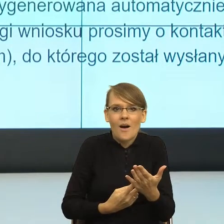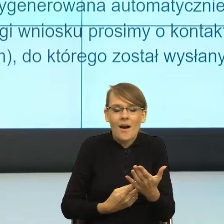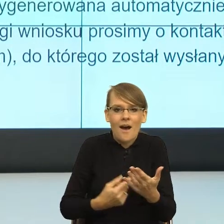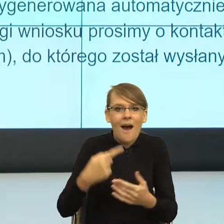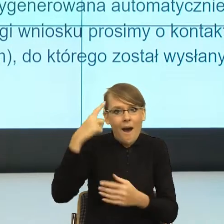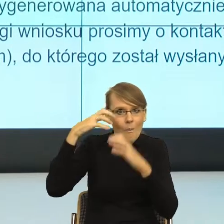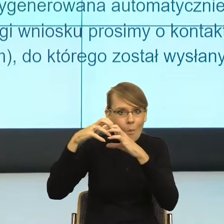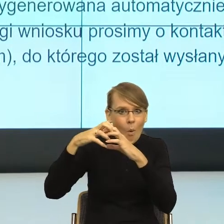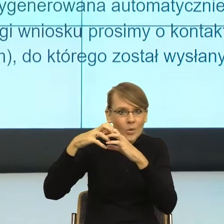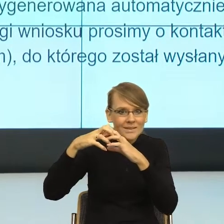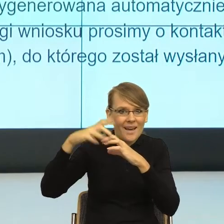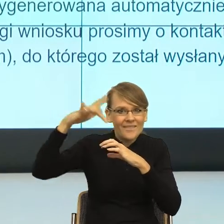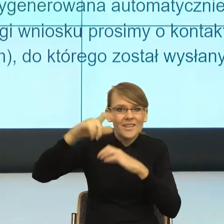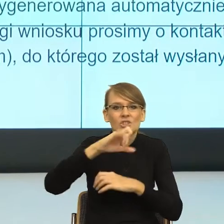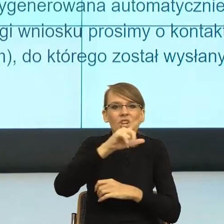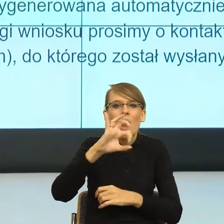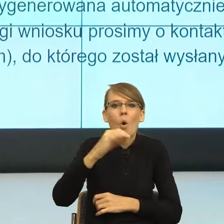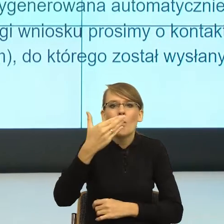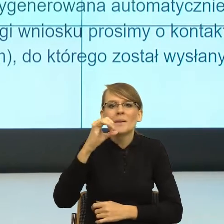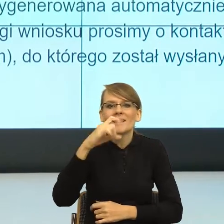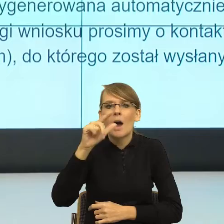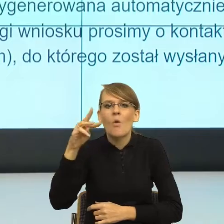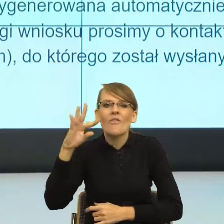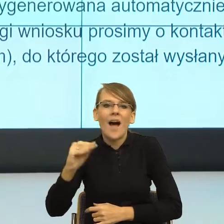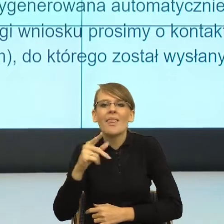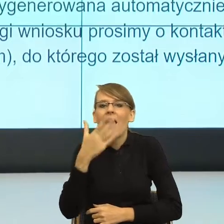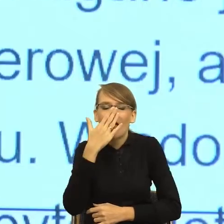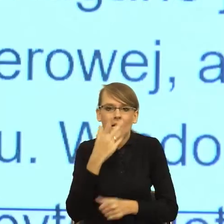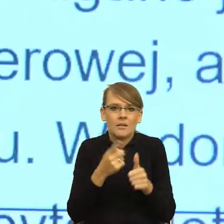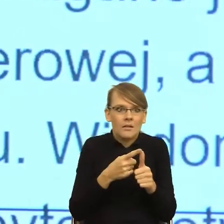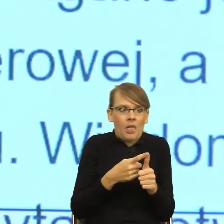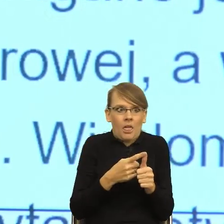Ciało migdałowate ma dwie strategie albo ucieczka, albo atak.